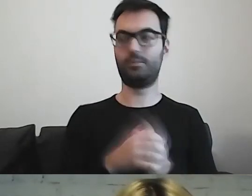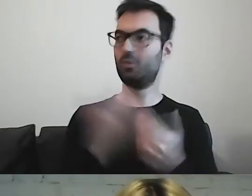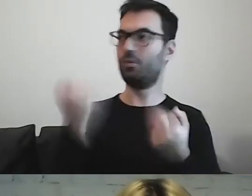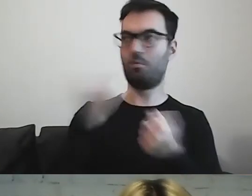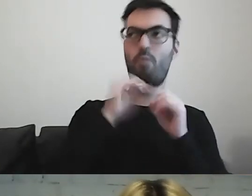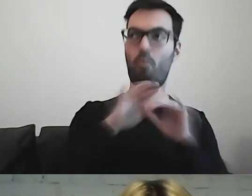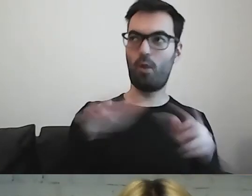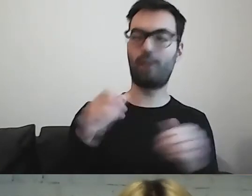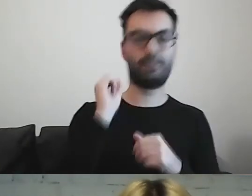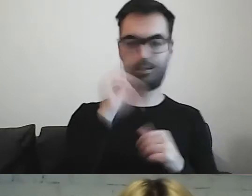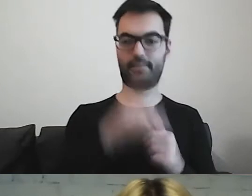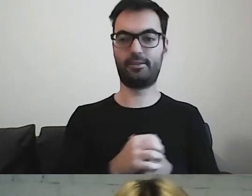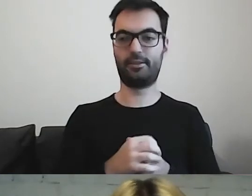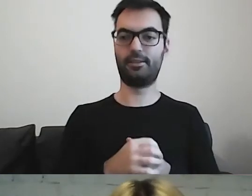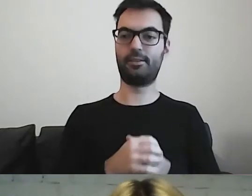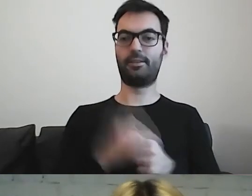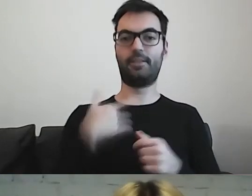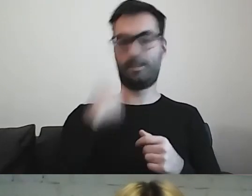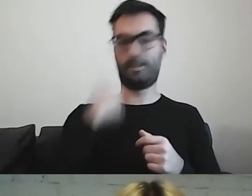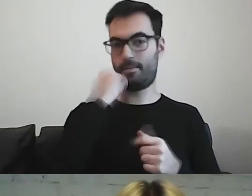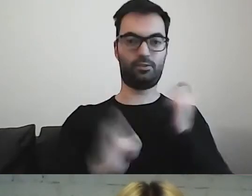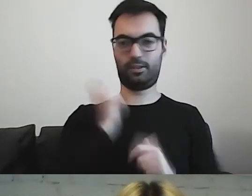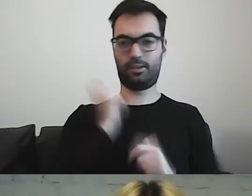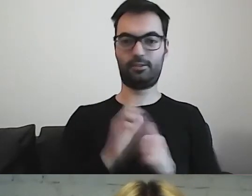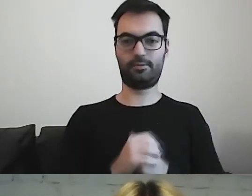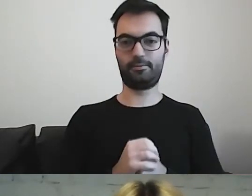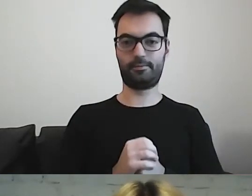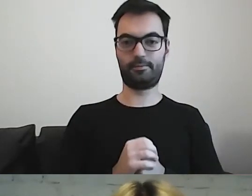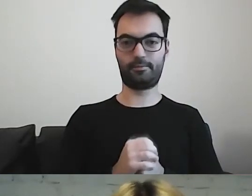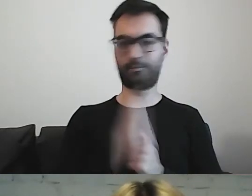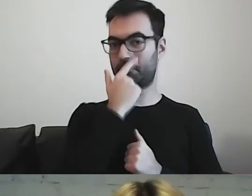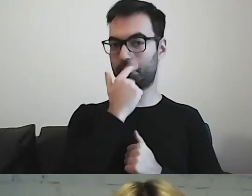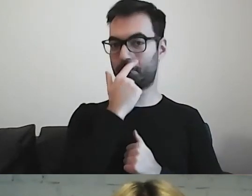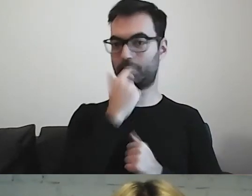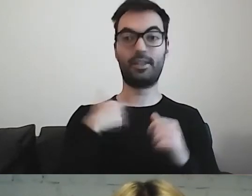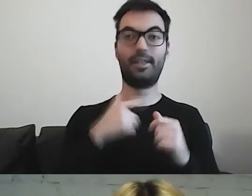Wchodzi do mainstreamu, z czego się bardzo cieszę. Mam wrażenie,